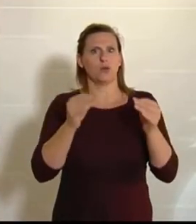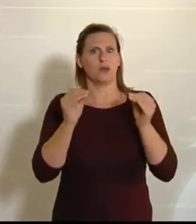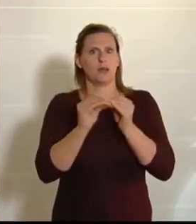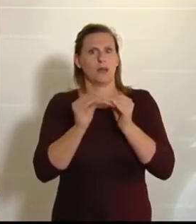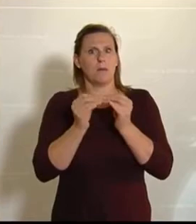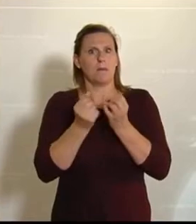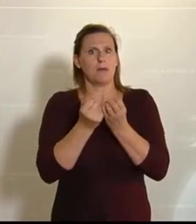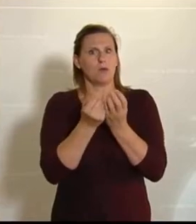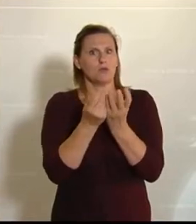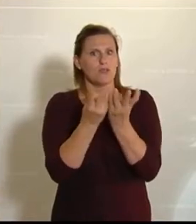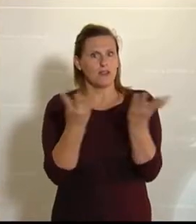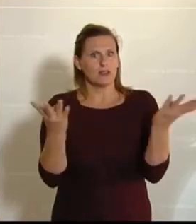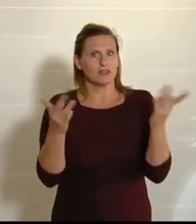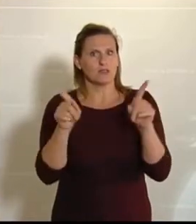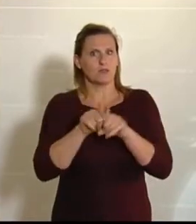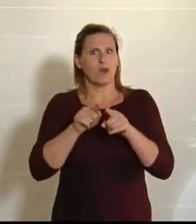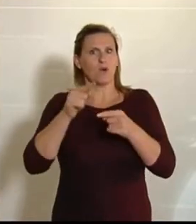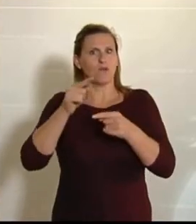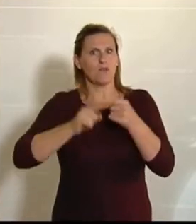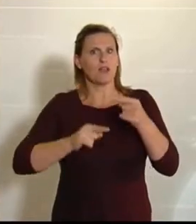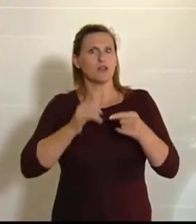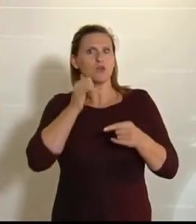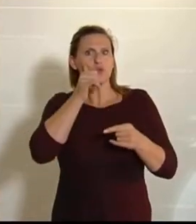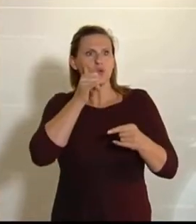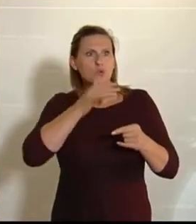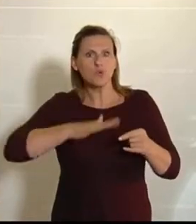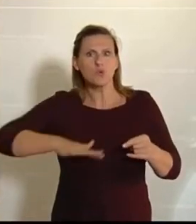und natürlich ist diese fehlende Grundfläche ein Riesenthema.